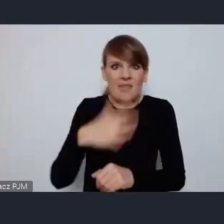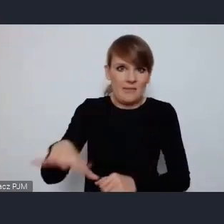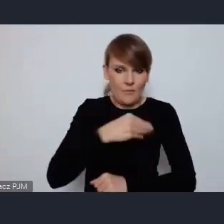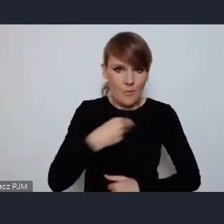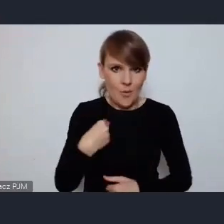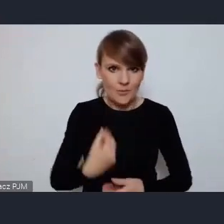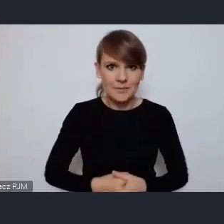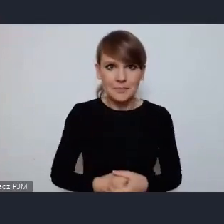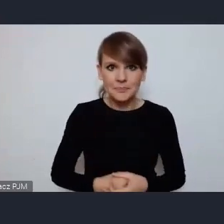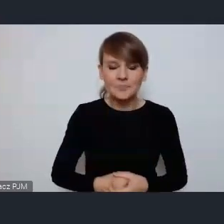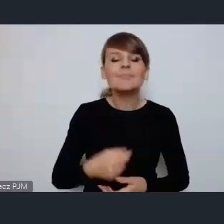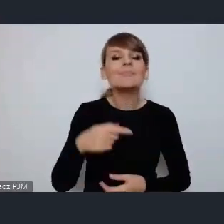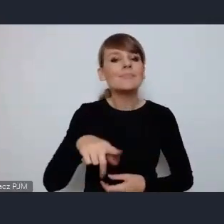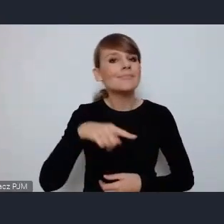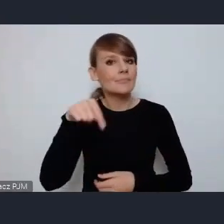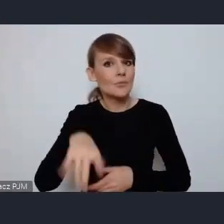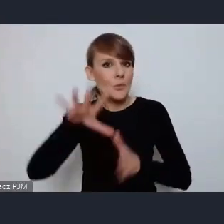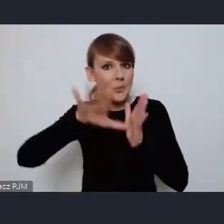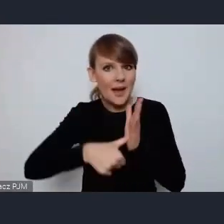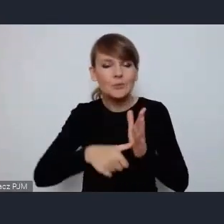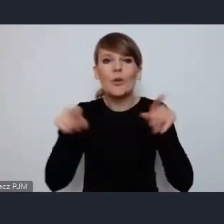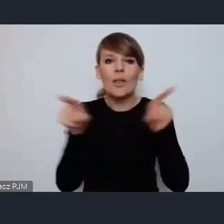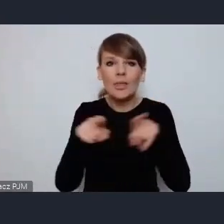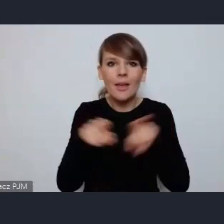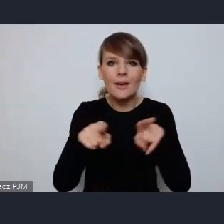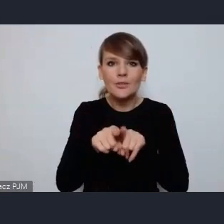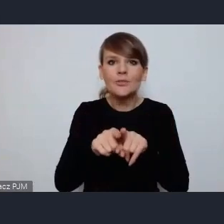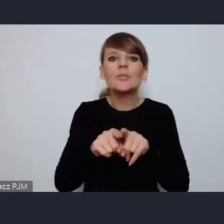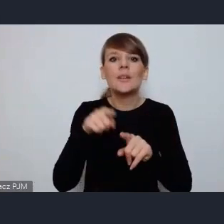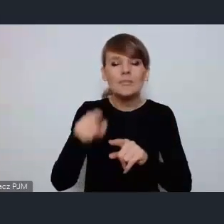Nasze miasto jest także na etapie realizacji dużego projektu